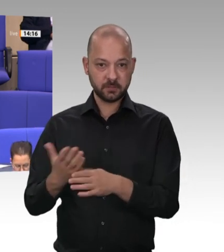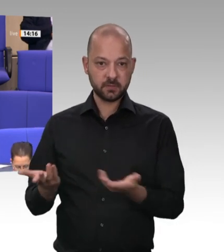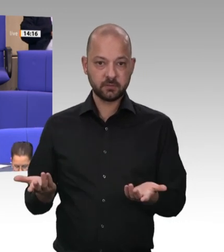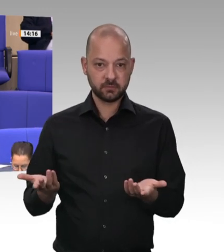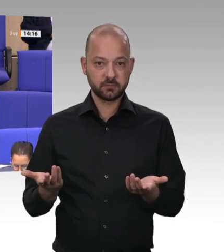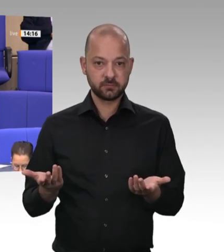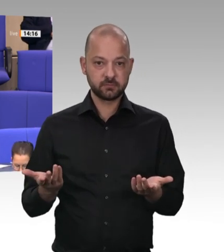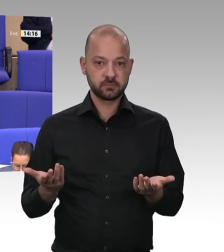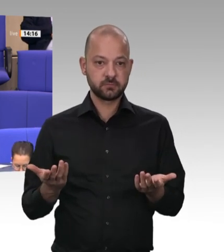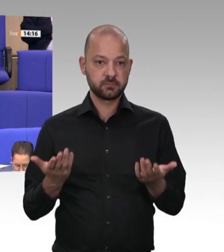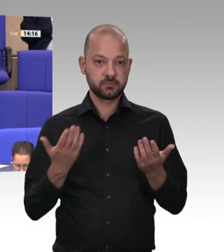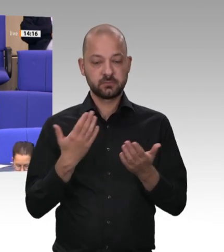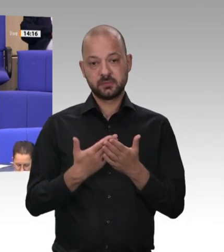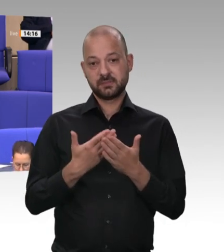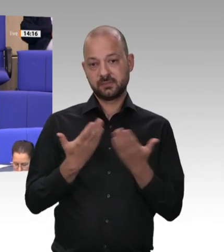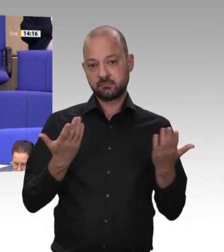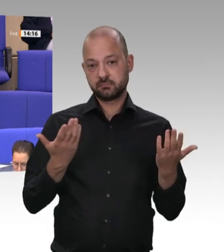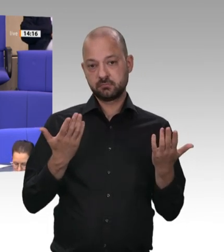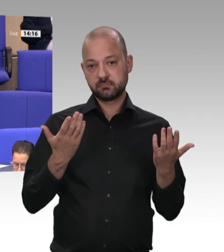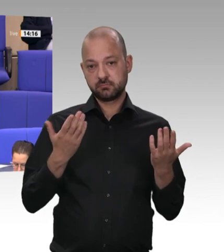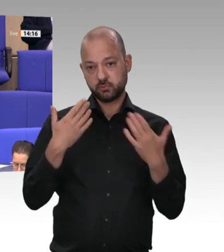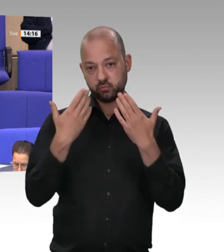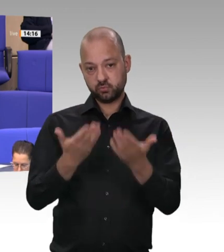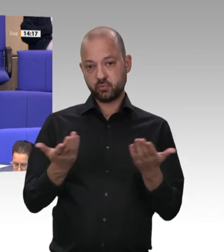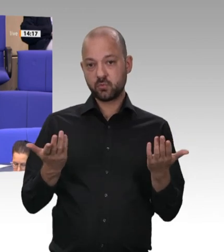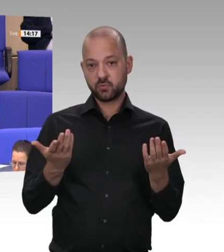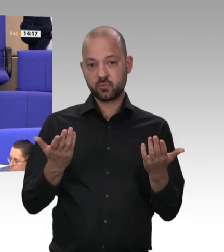damals schon gehandelt hätten, wenn die damals schon so weit gewesen wären wie